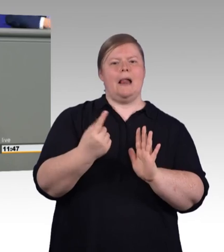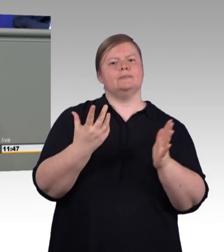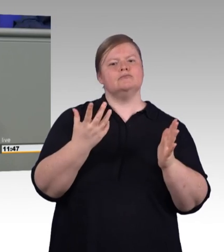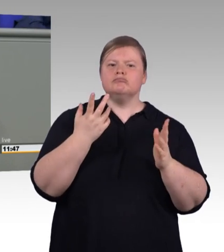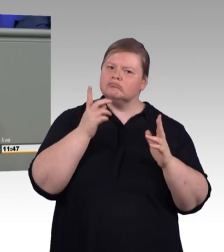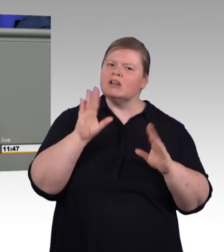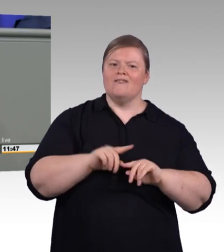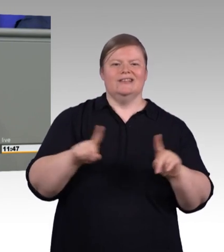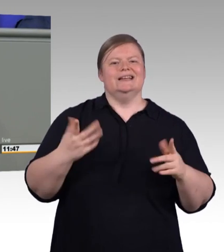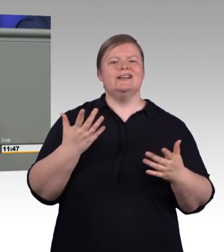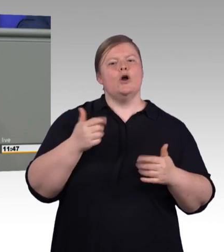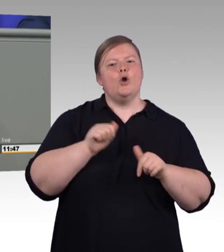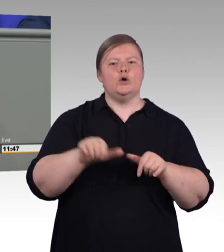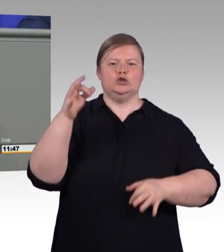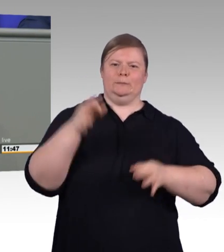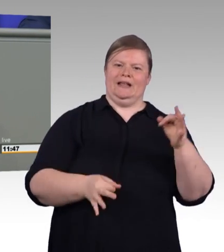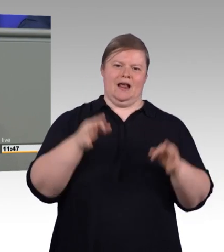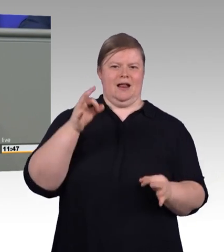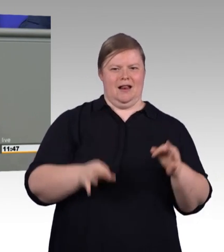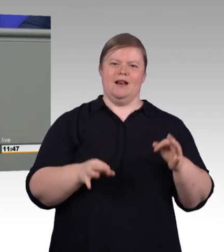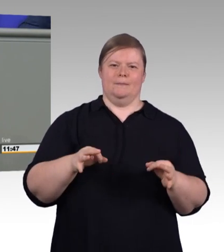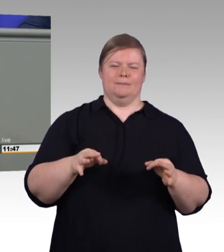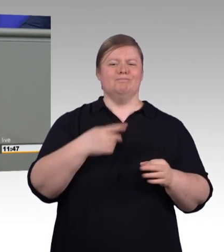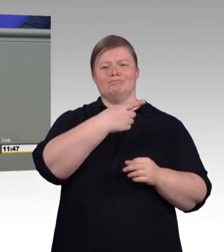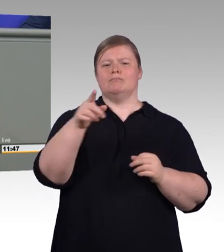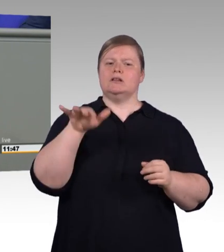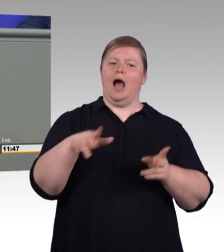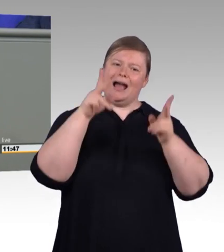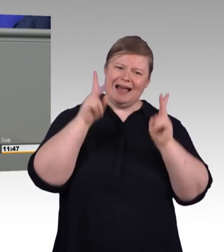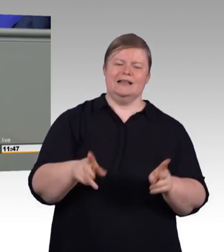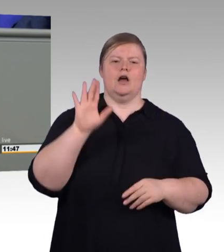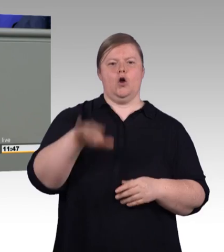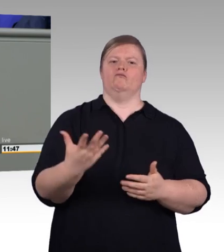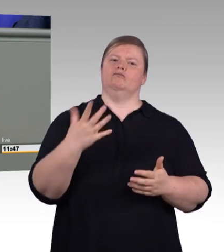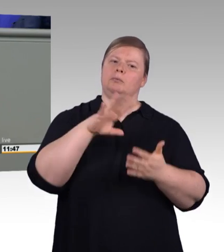und einen Anspruch auf einen echten Ausbildungsvertrag. Jetzt haben wir die Chance, das sauber zu regeln.